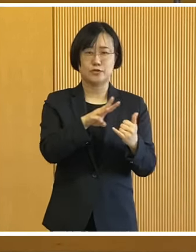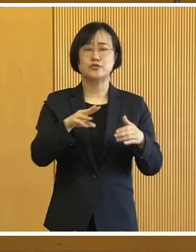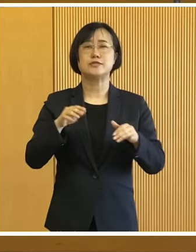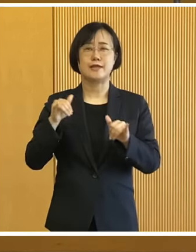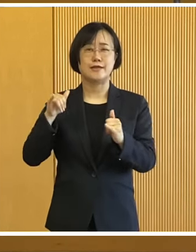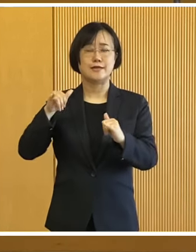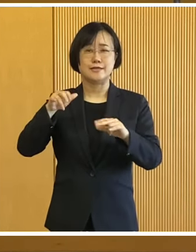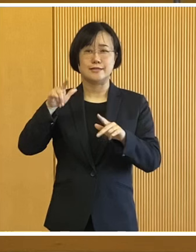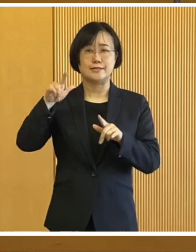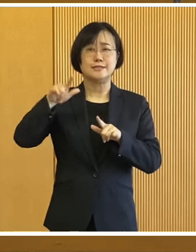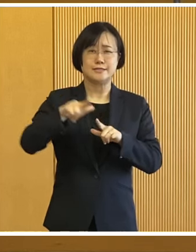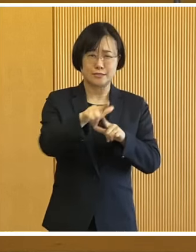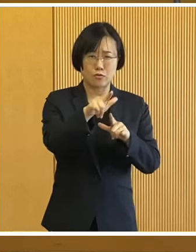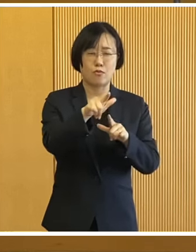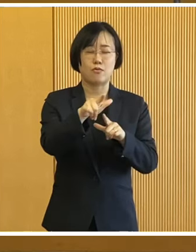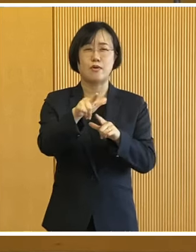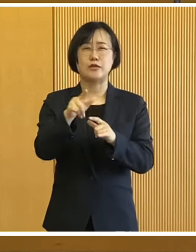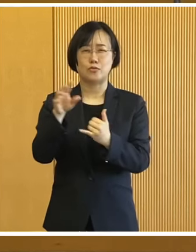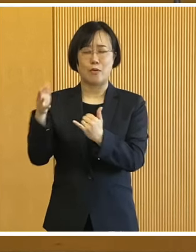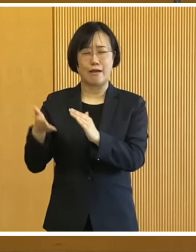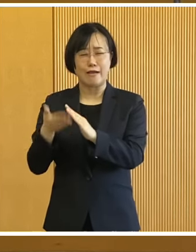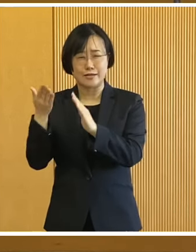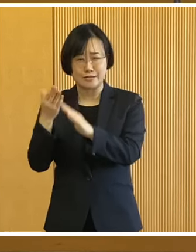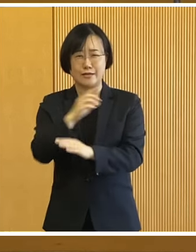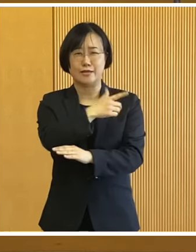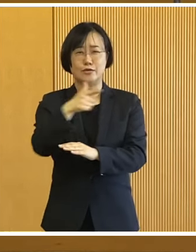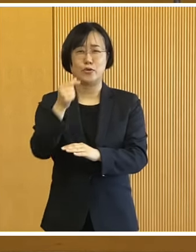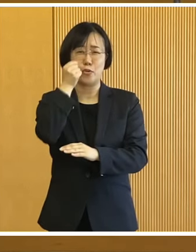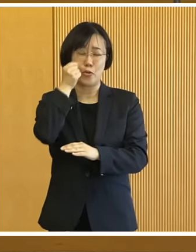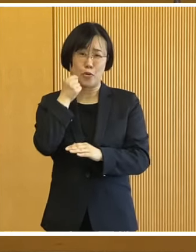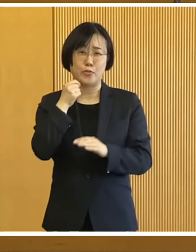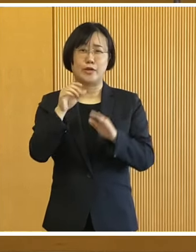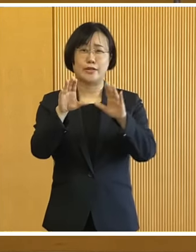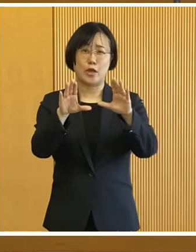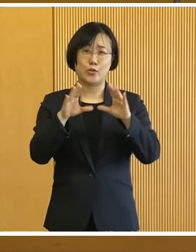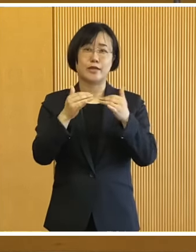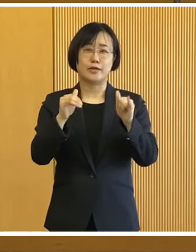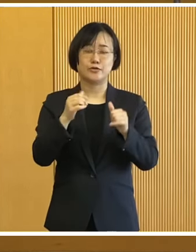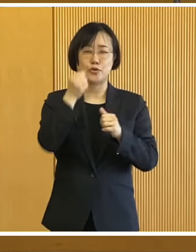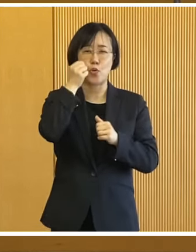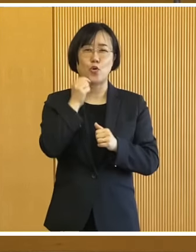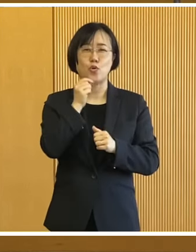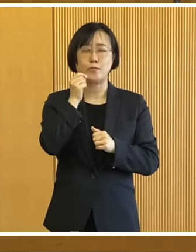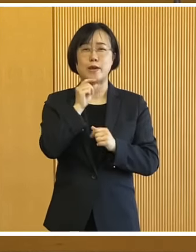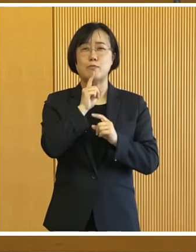そして事故・火災などで 被災をされました皆様に お見舞いを申し上げます